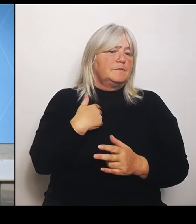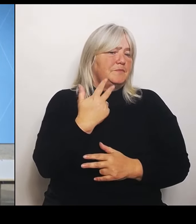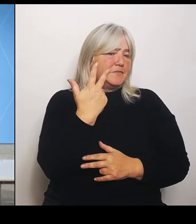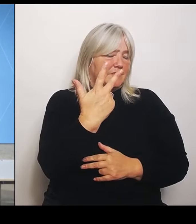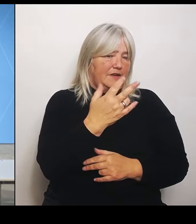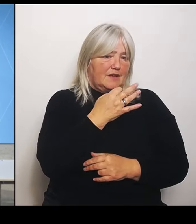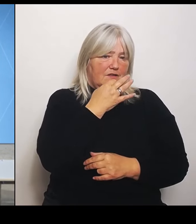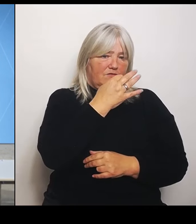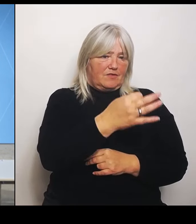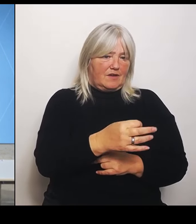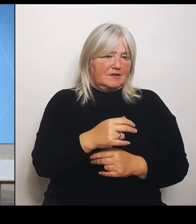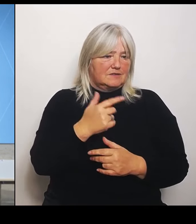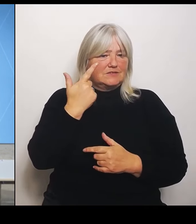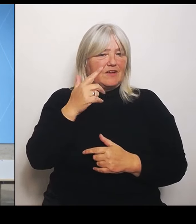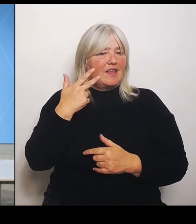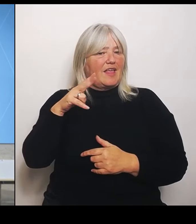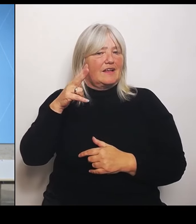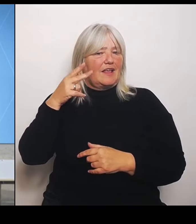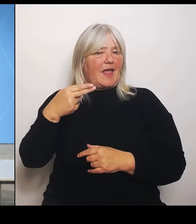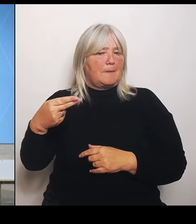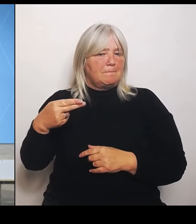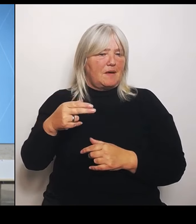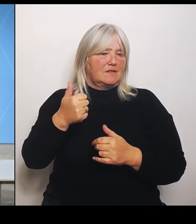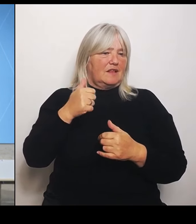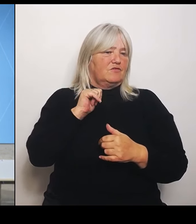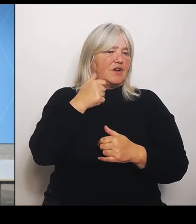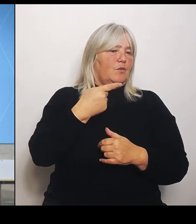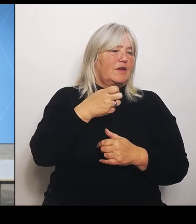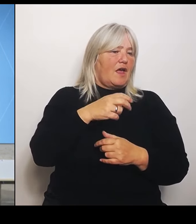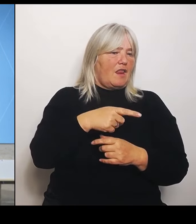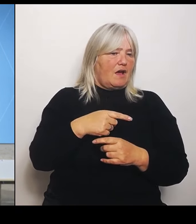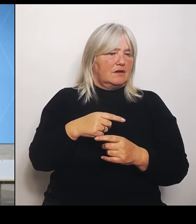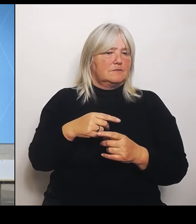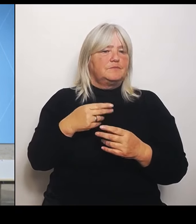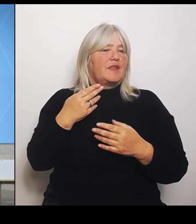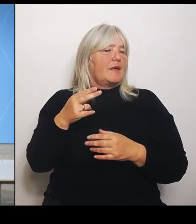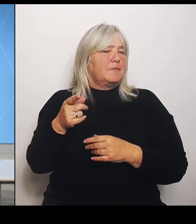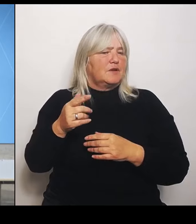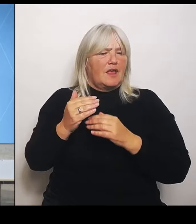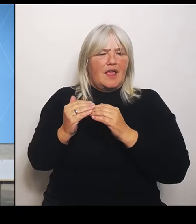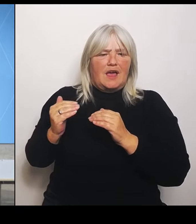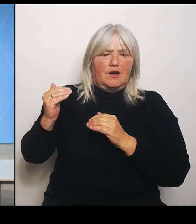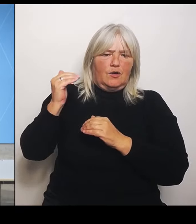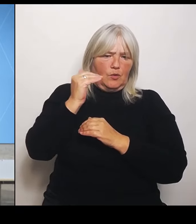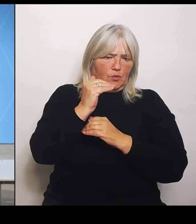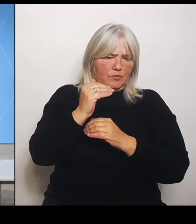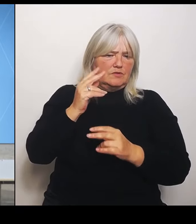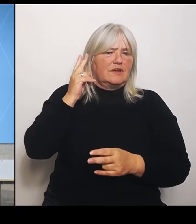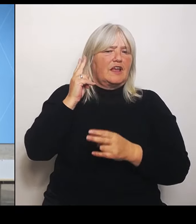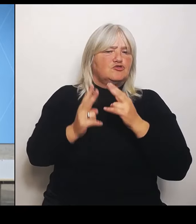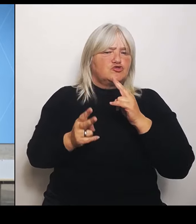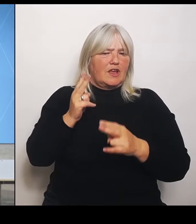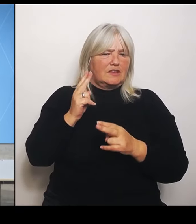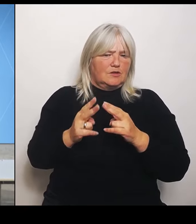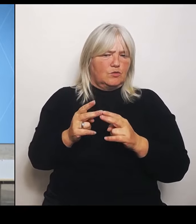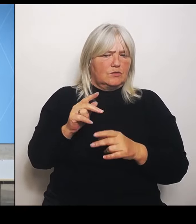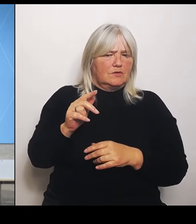Herr Herrmann, diese Erhöhung der Entschädigungen, ist das jetzt ein einmaliger Vorgang jetzt für den Bereich Riedstrom oder